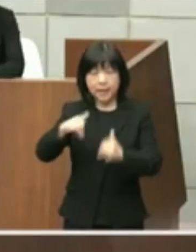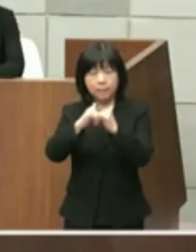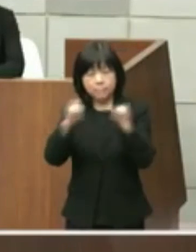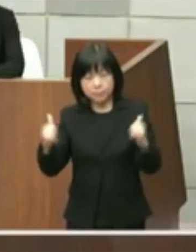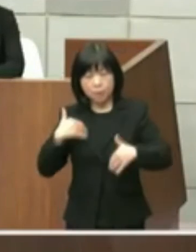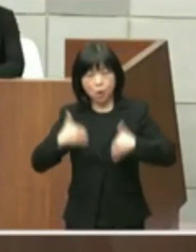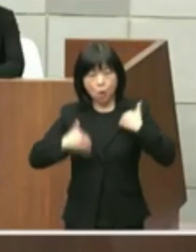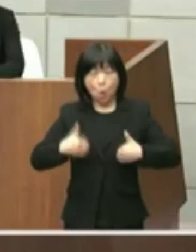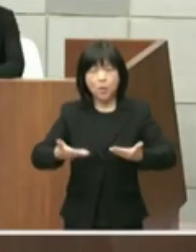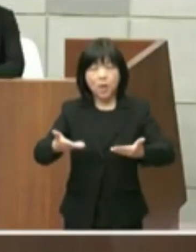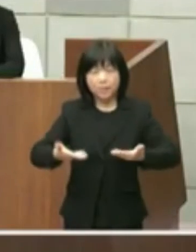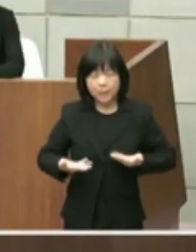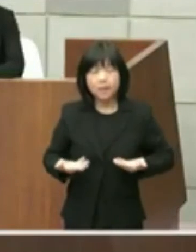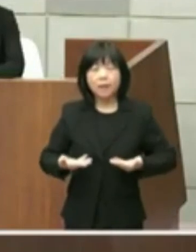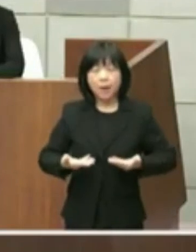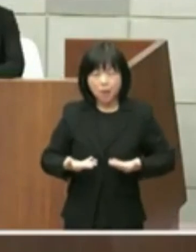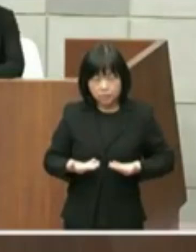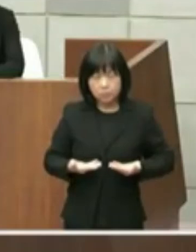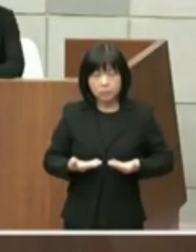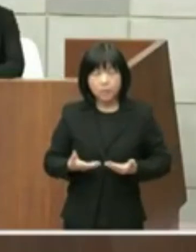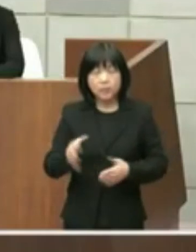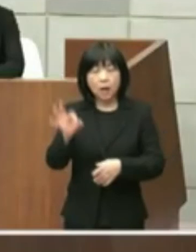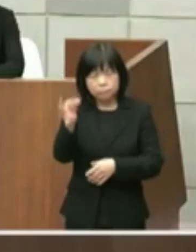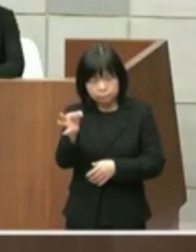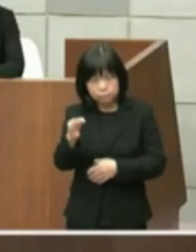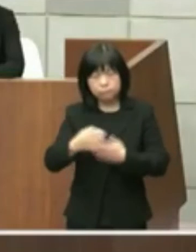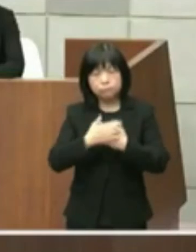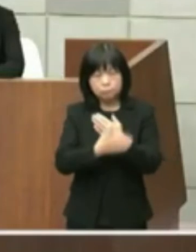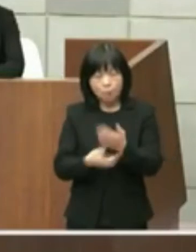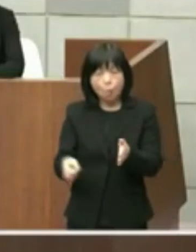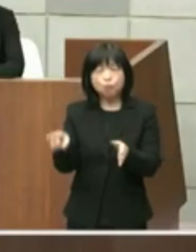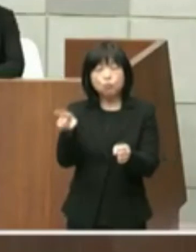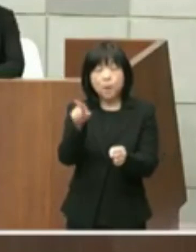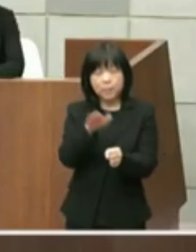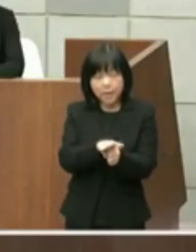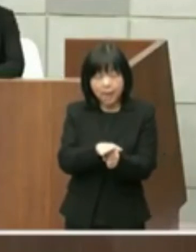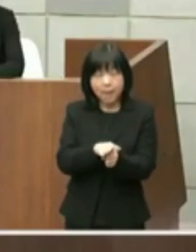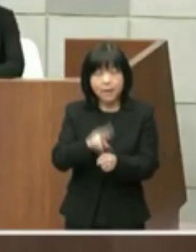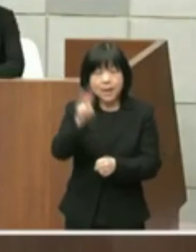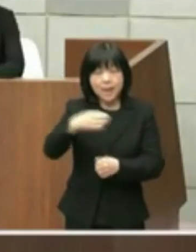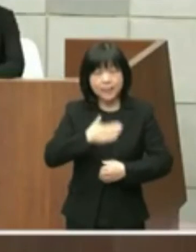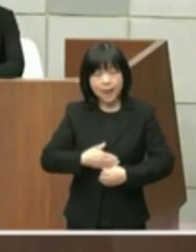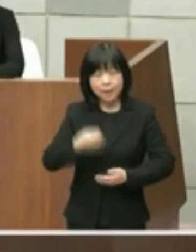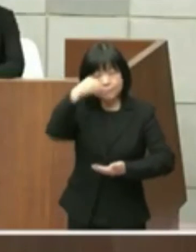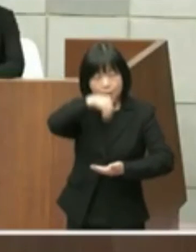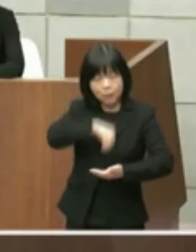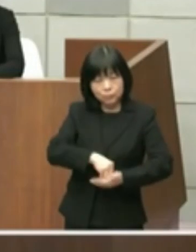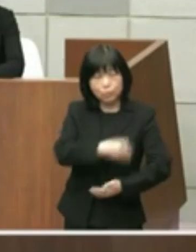いただけるまたコスト面も含めて理解と 納得が得られるものとなるよう市民県民の